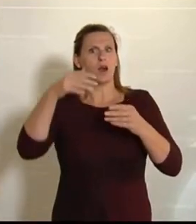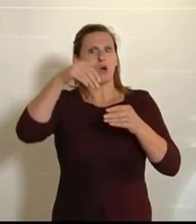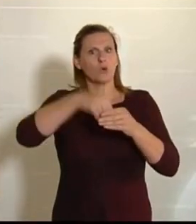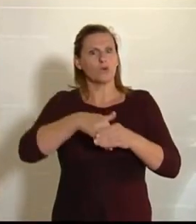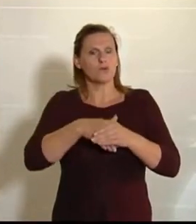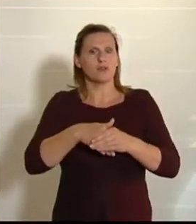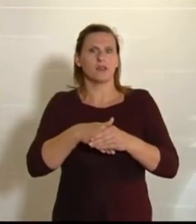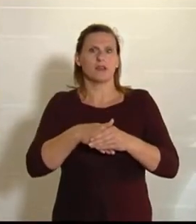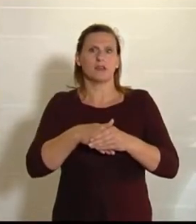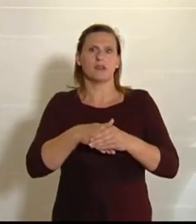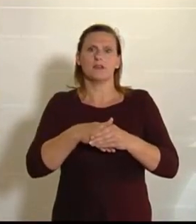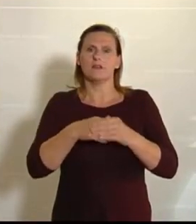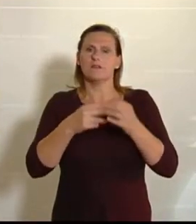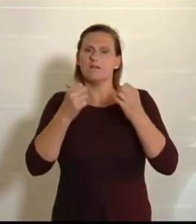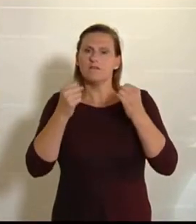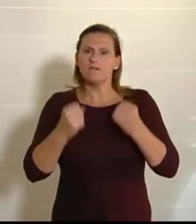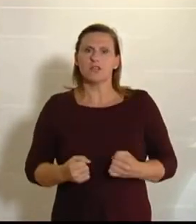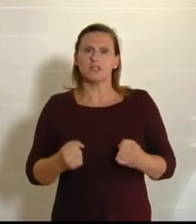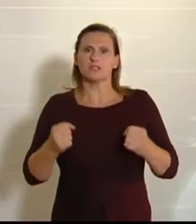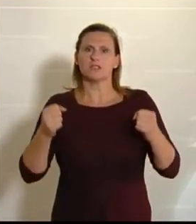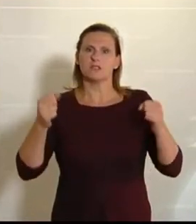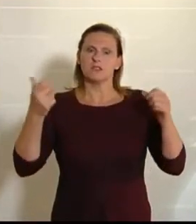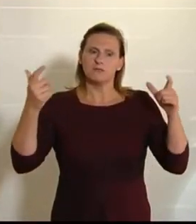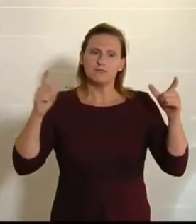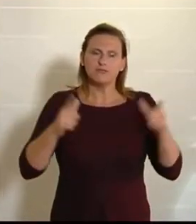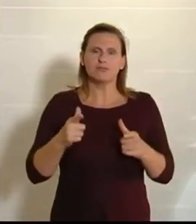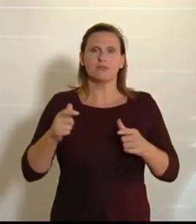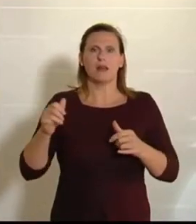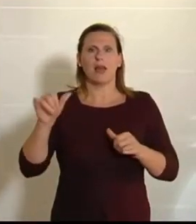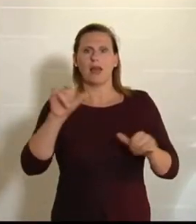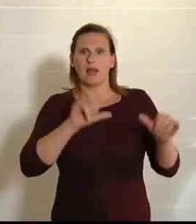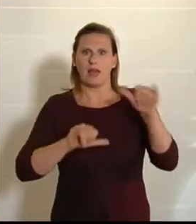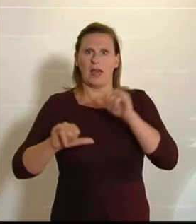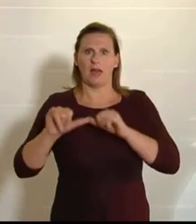die deutliche Reduktion des Einsatzes von chemisch-synthetischen Pflanzenschutzmitteln.